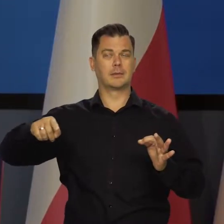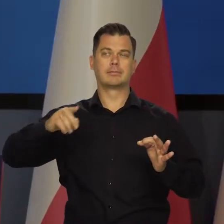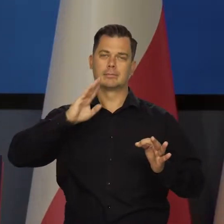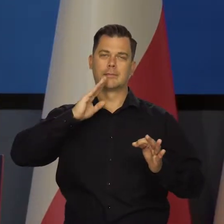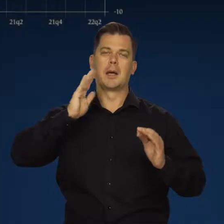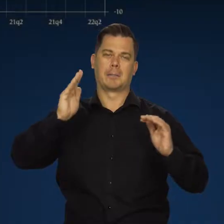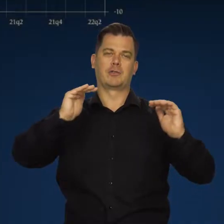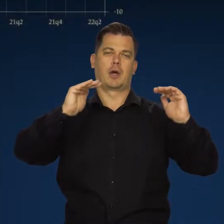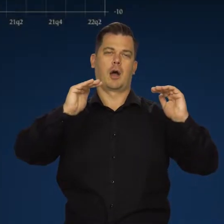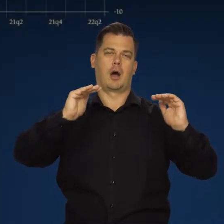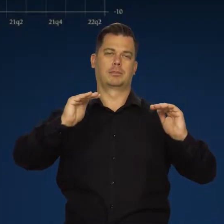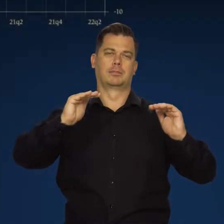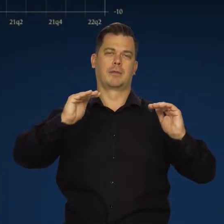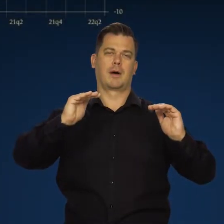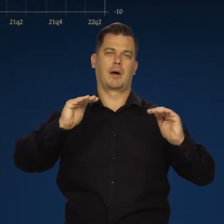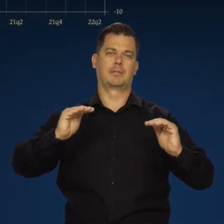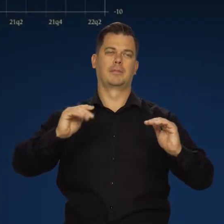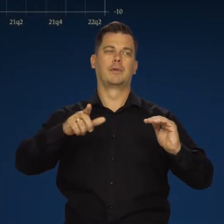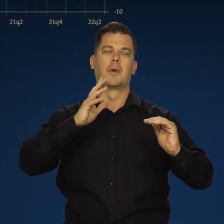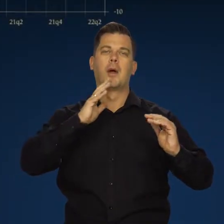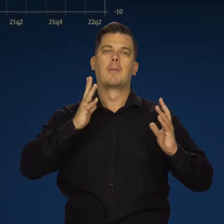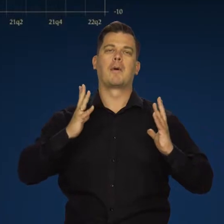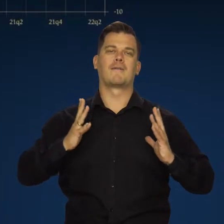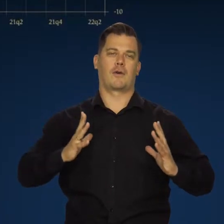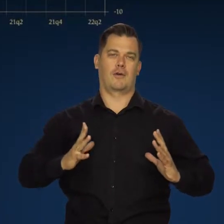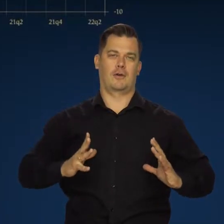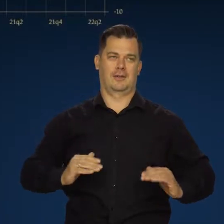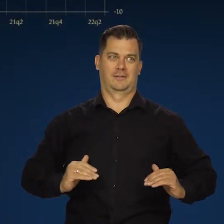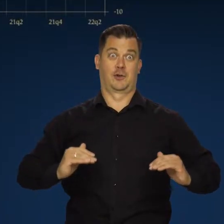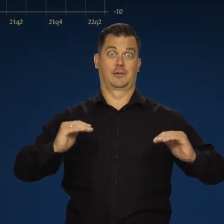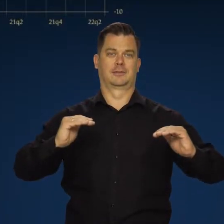sygnalizują dalsze stopniowe hamowanie dynamiki aktywności gospodarczej.